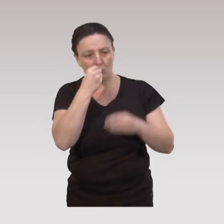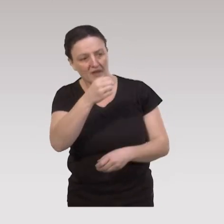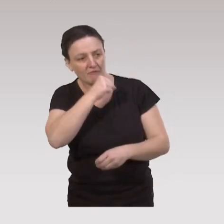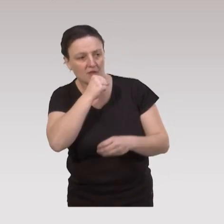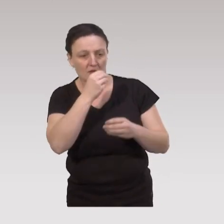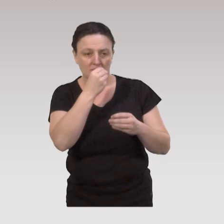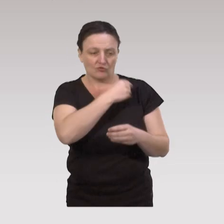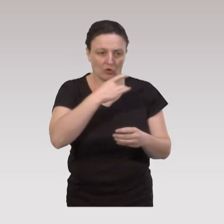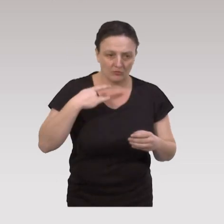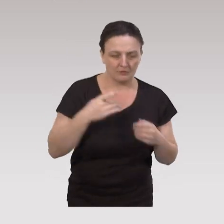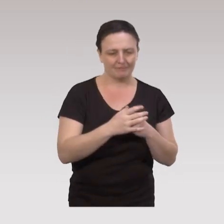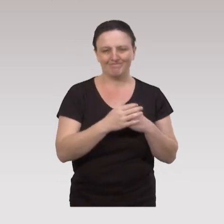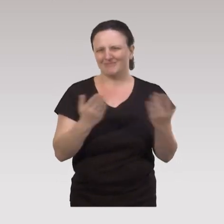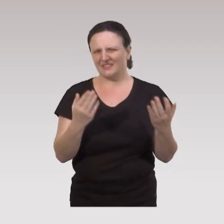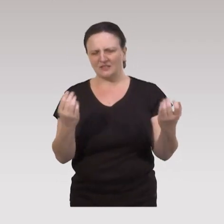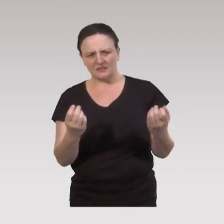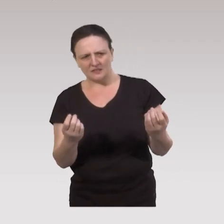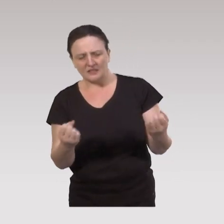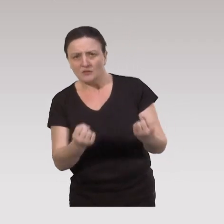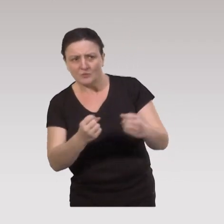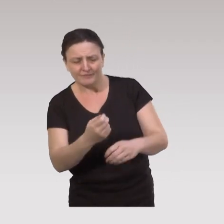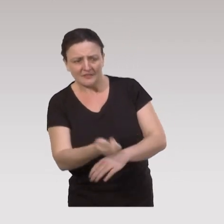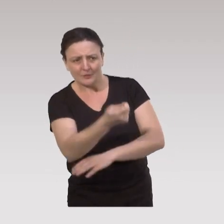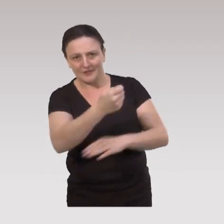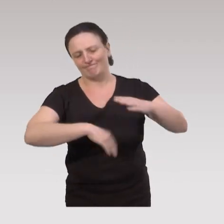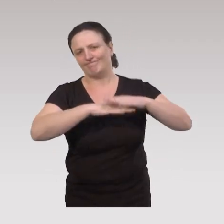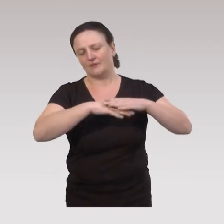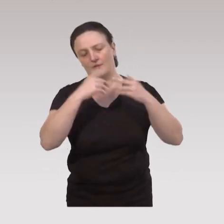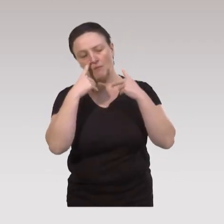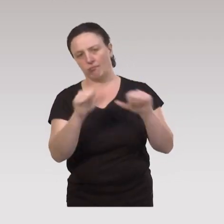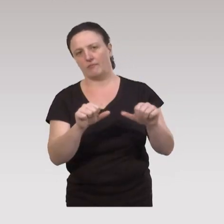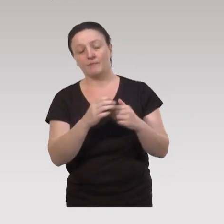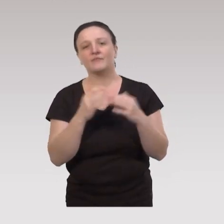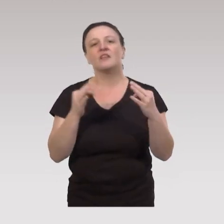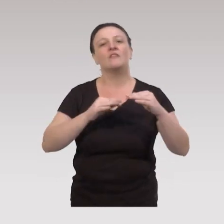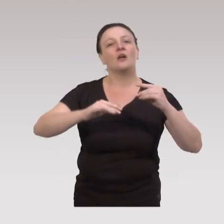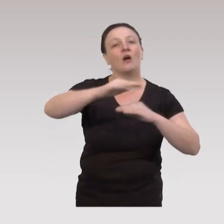Mais, on voit bien la limite de ces actions éducatives. Parce que si en termes d’environnement,